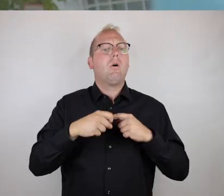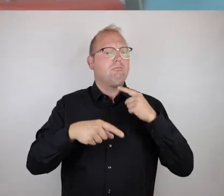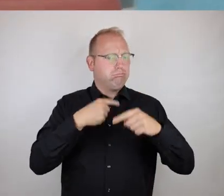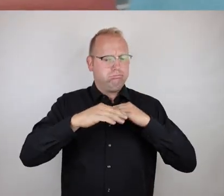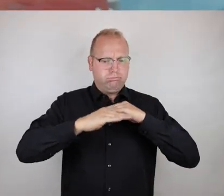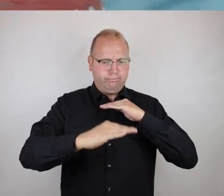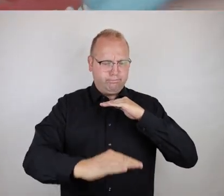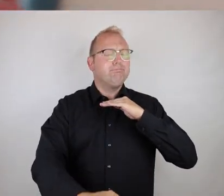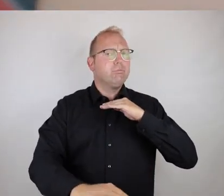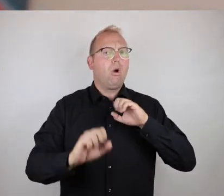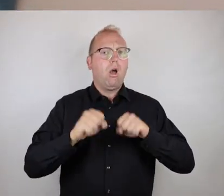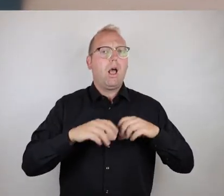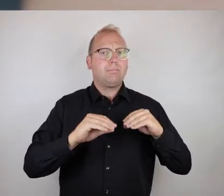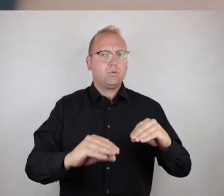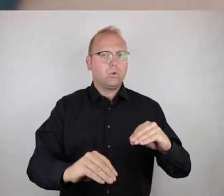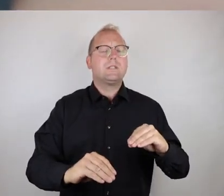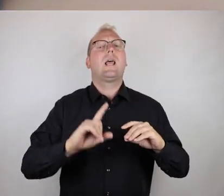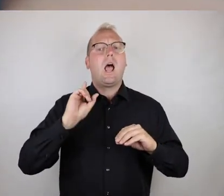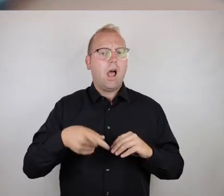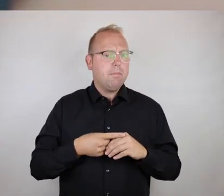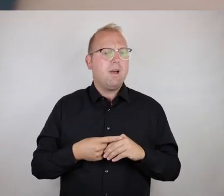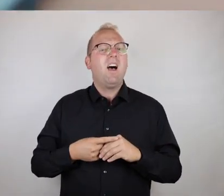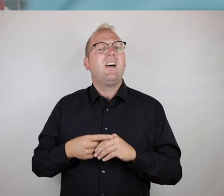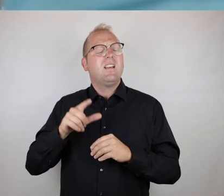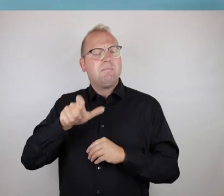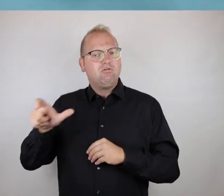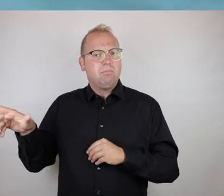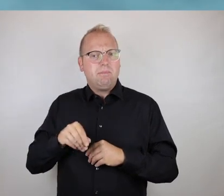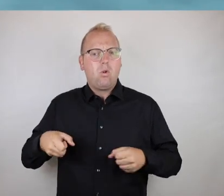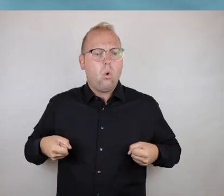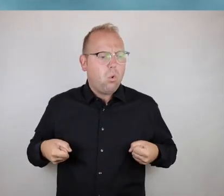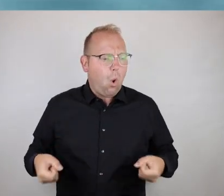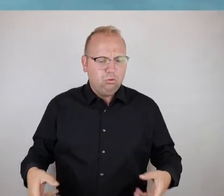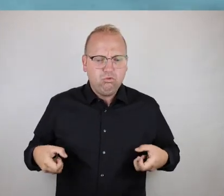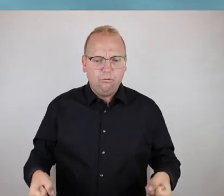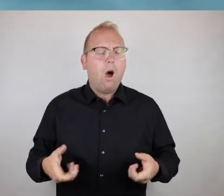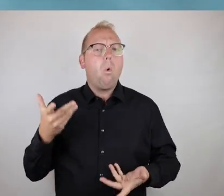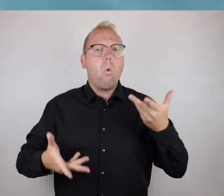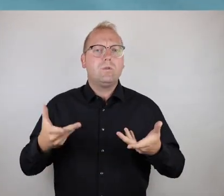unter gewissen Aufwändungen benutzbar sind, allerdings für Rollstuhlfahrer,